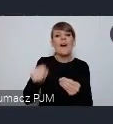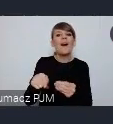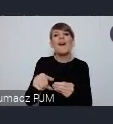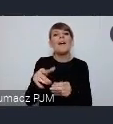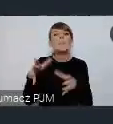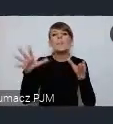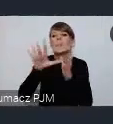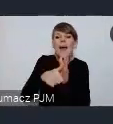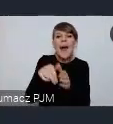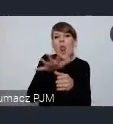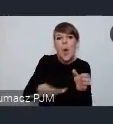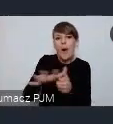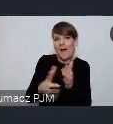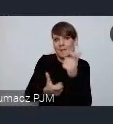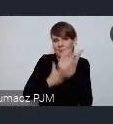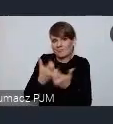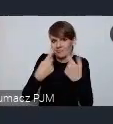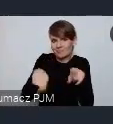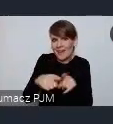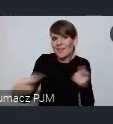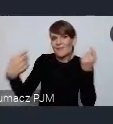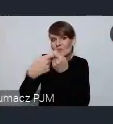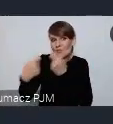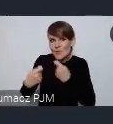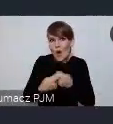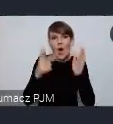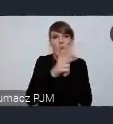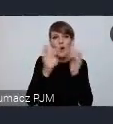w miastach we współpracy z 18 innymi miastami Unii Europejskiej.